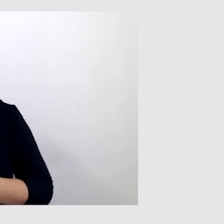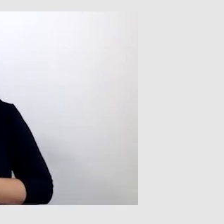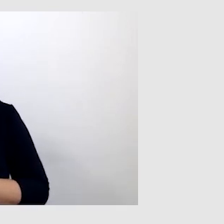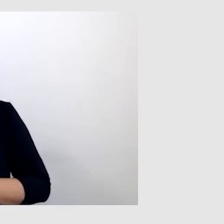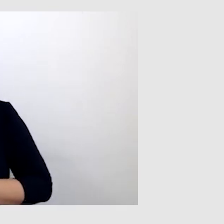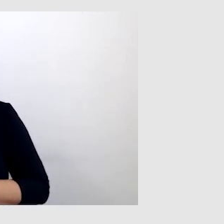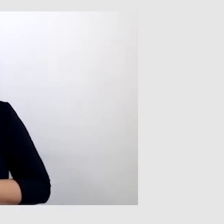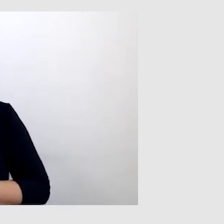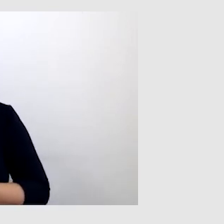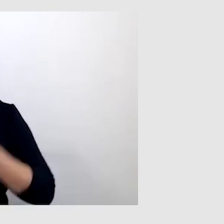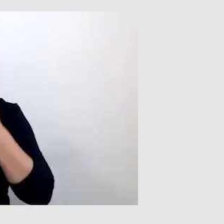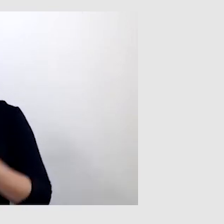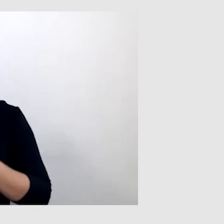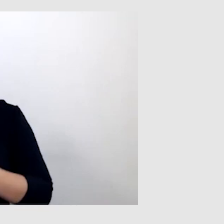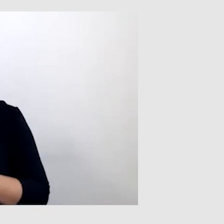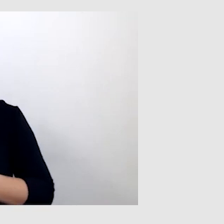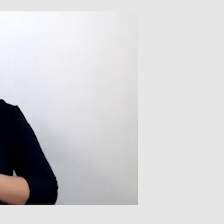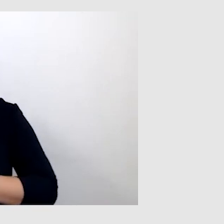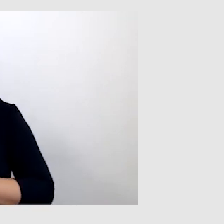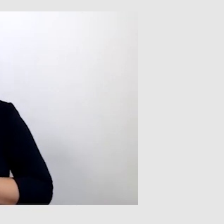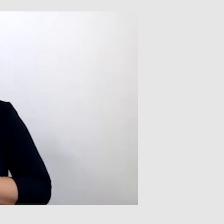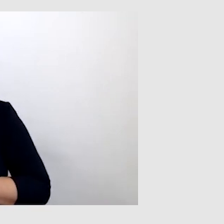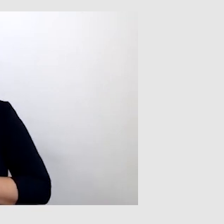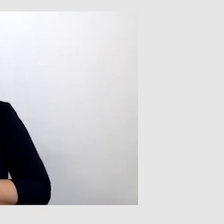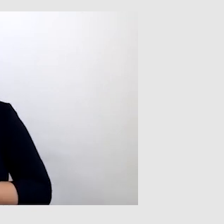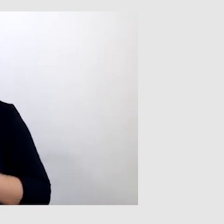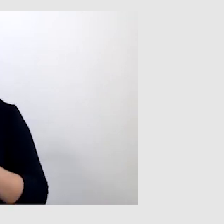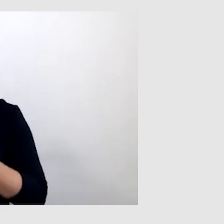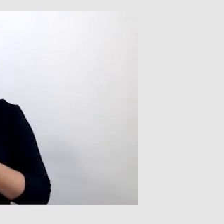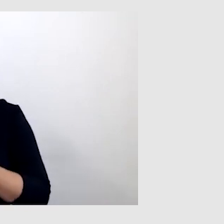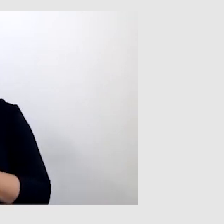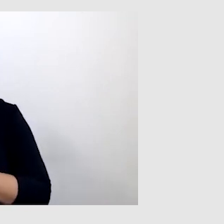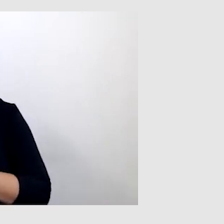dzięki temu jestem w stanie słyszeć tylko i wyłącznie tę osobę.